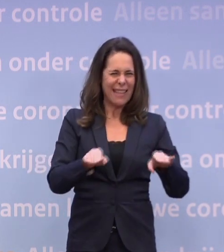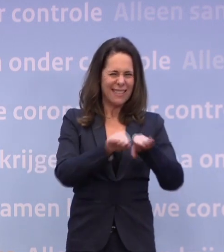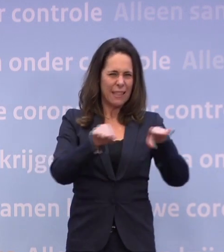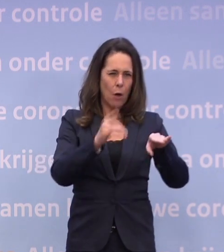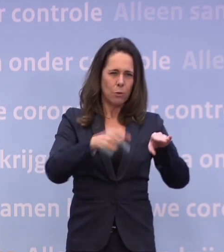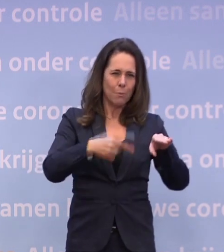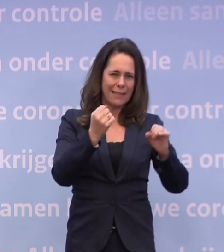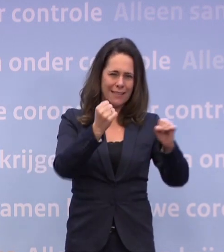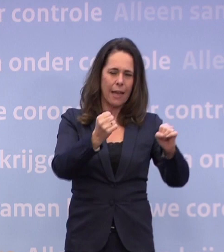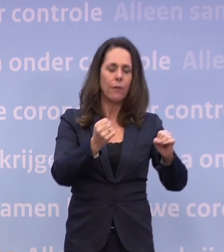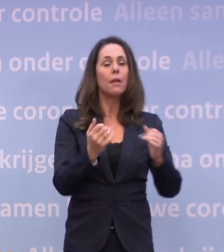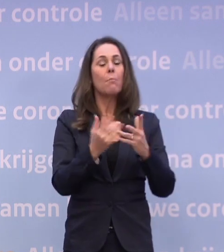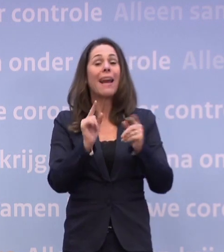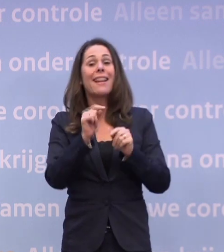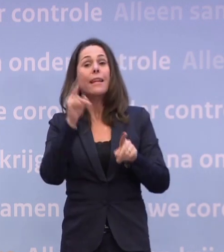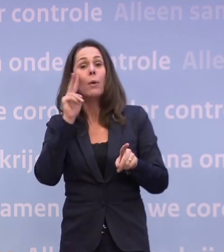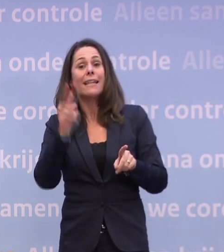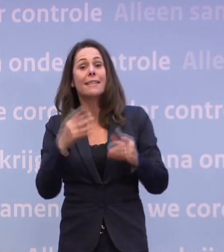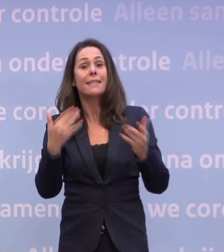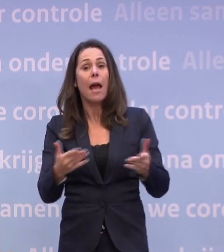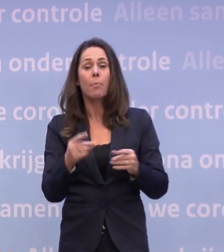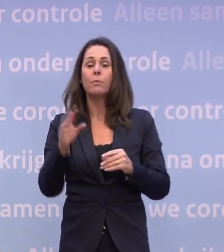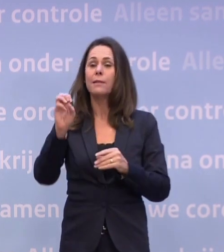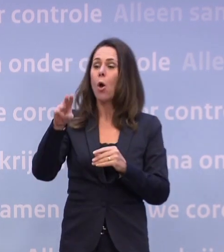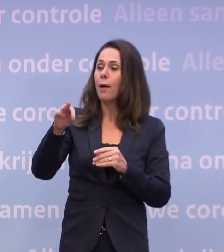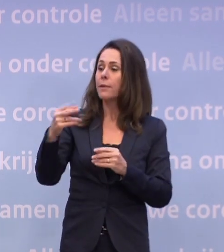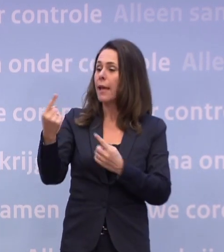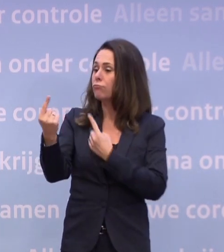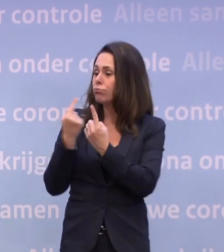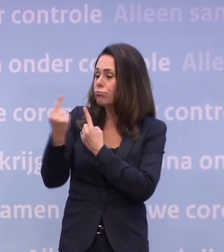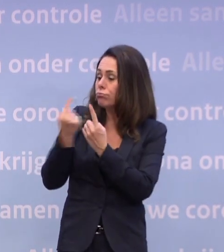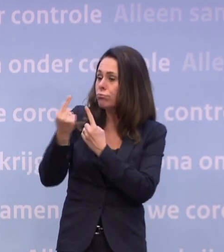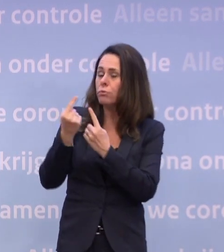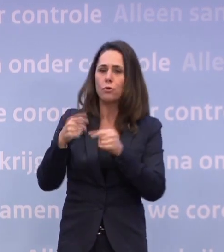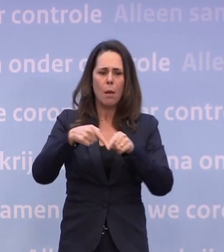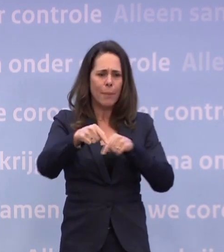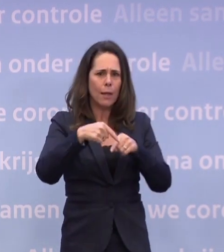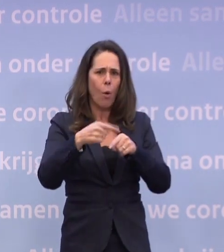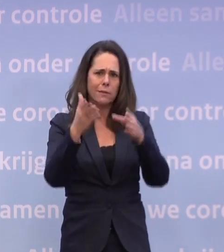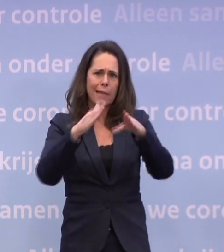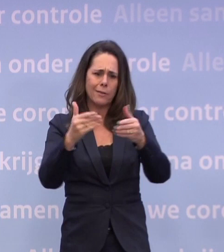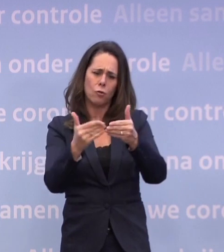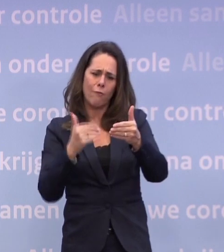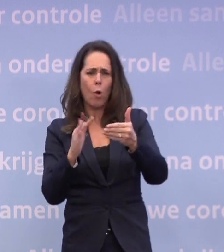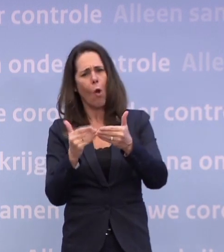Sowieso hebben we een paar nieuwe inzichten... ...en daar zijn we met het OMT over in gesprek, dus dat komt binnenkort... ...voor of na de kerst komt dat rond.